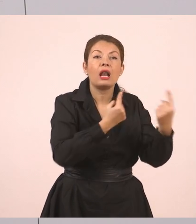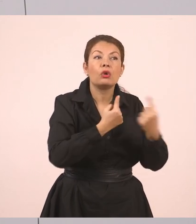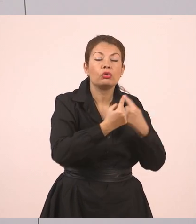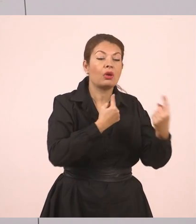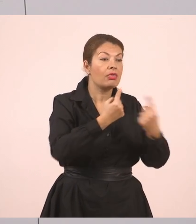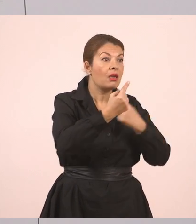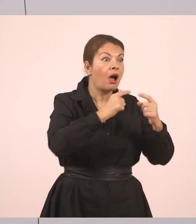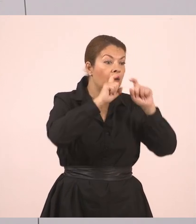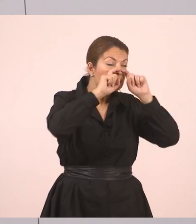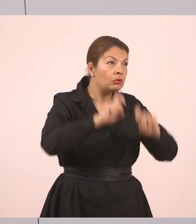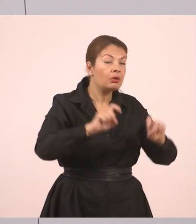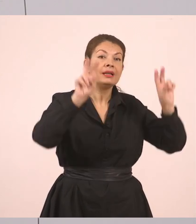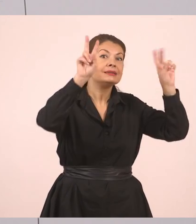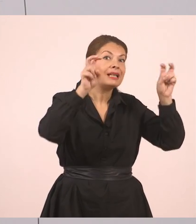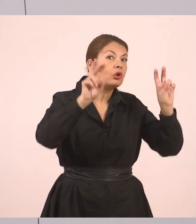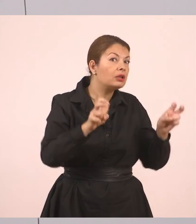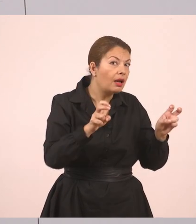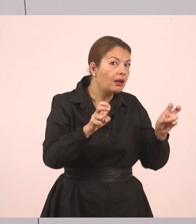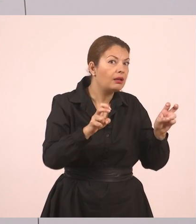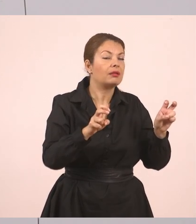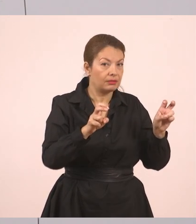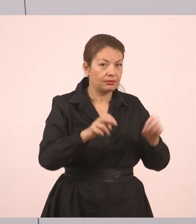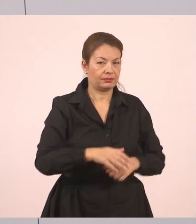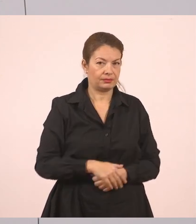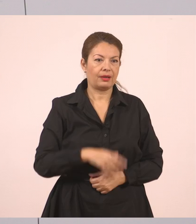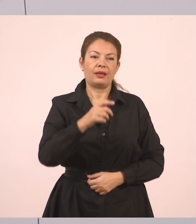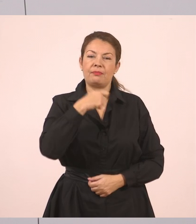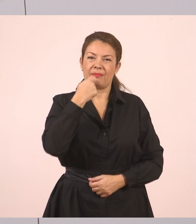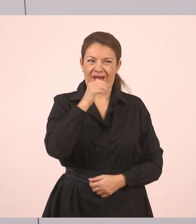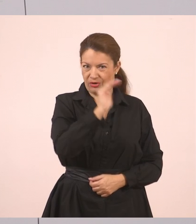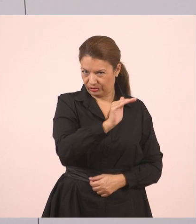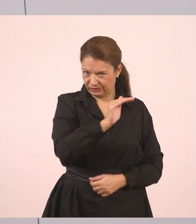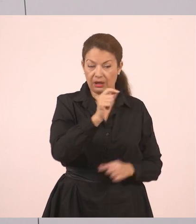"Πού θα πας διακοπές", ρώτησε η μητέρα τον Γιάννη. "Στο χωριό μου".